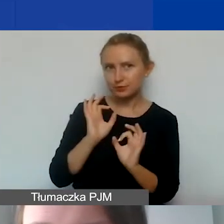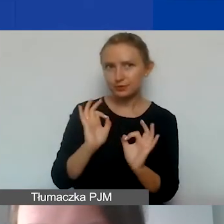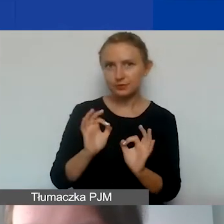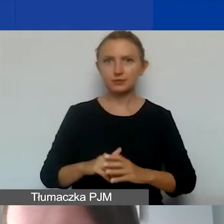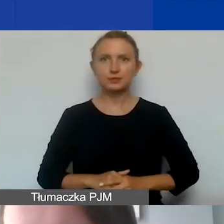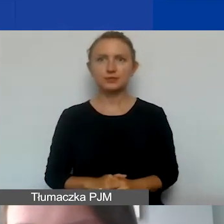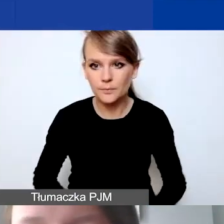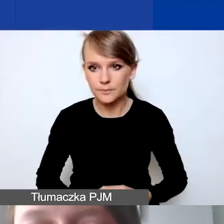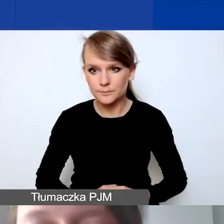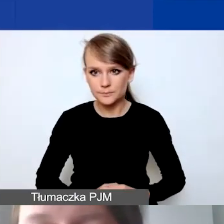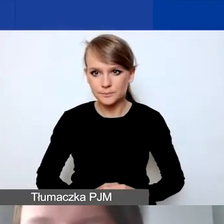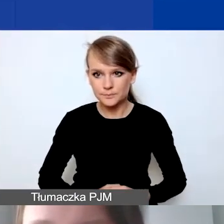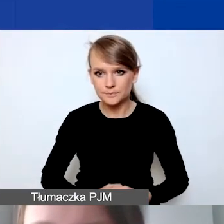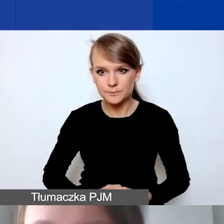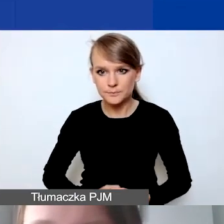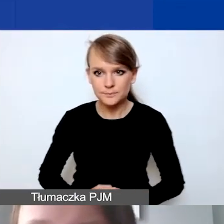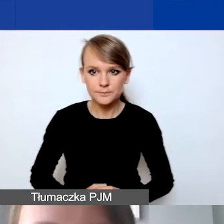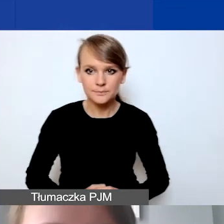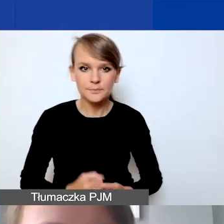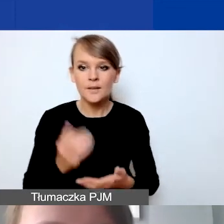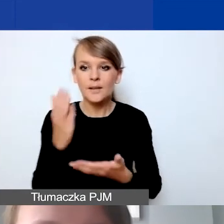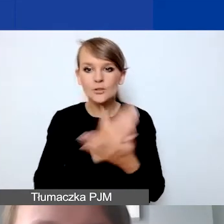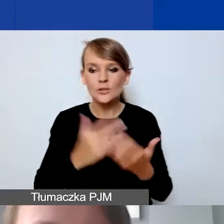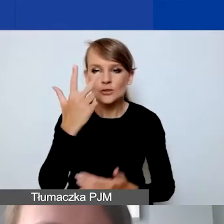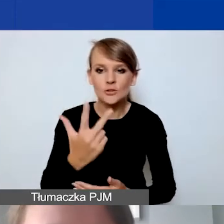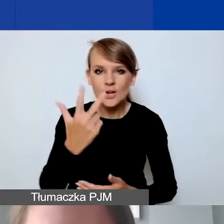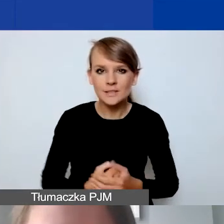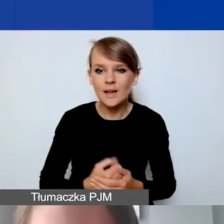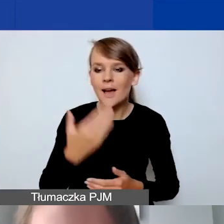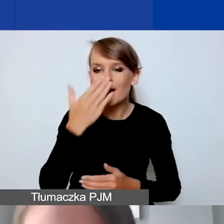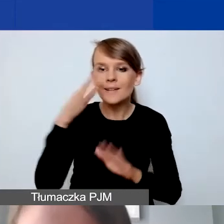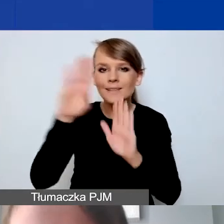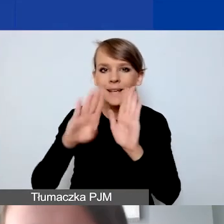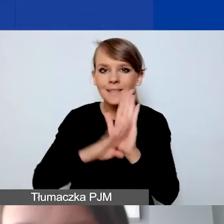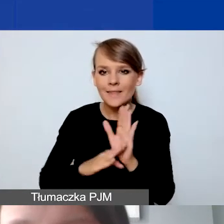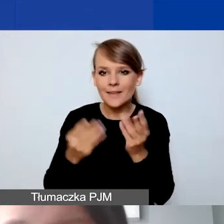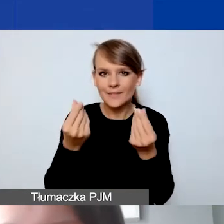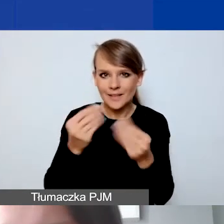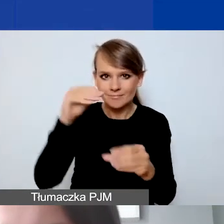Część trzecia - jakie zasady finansowe obowiązują w programie?